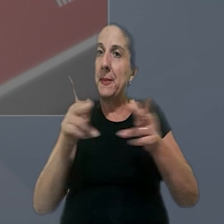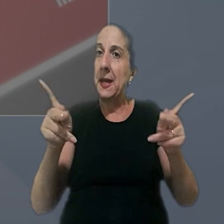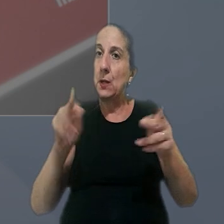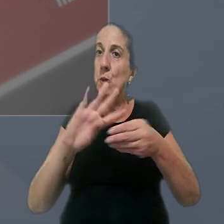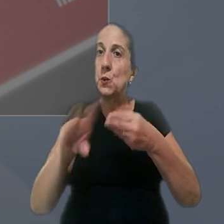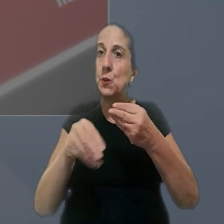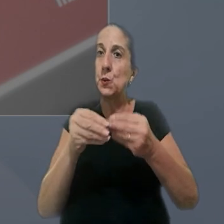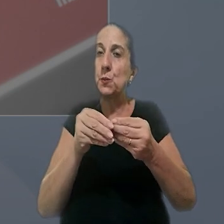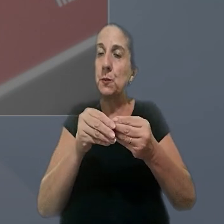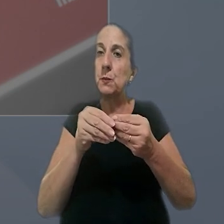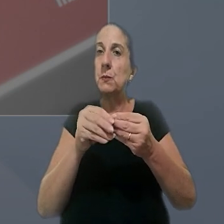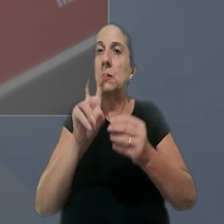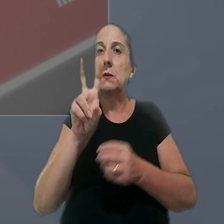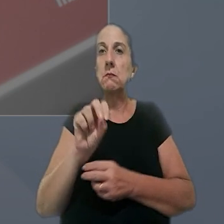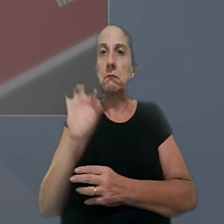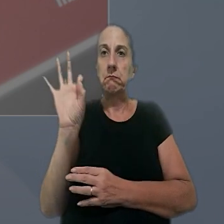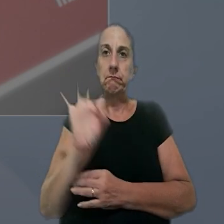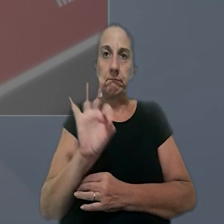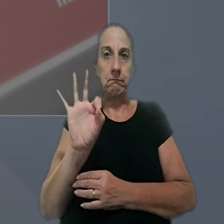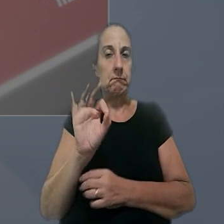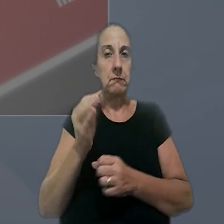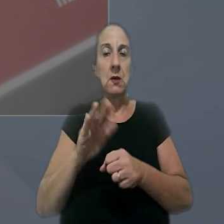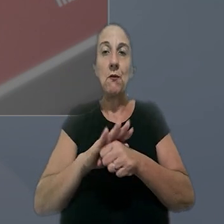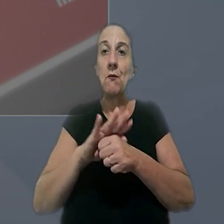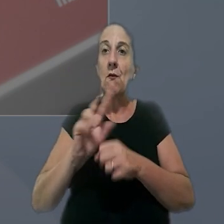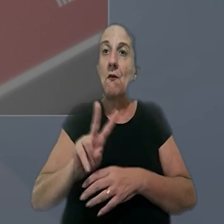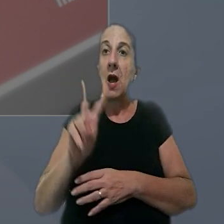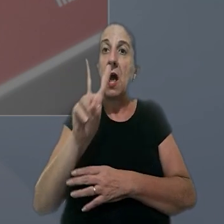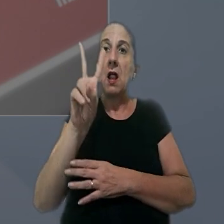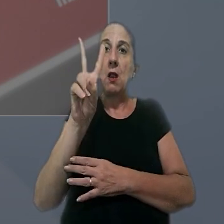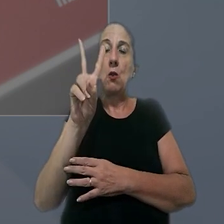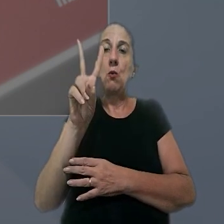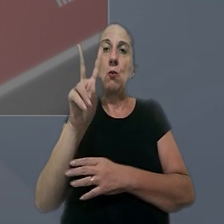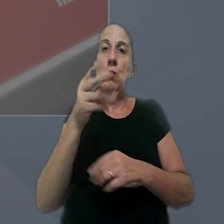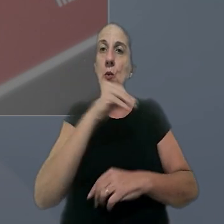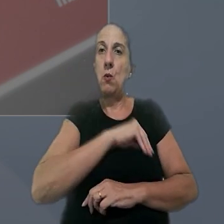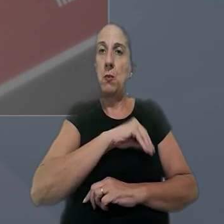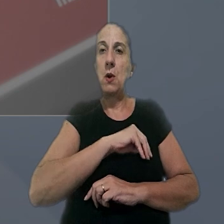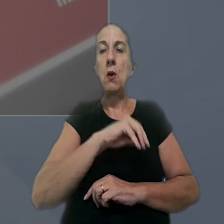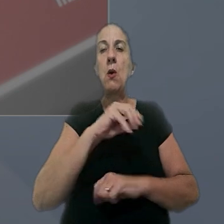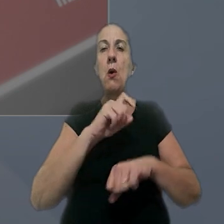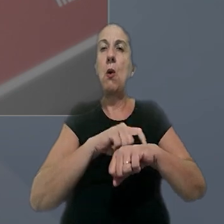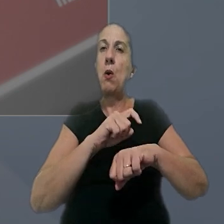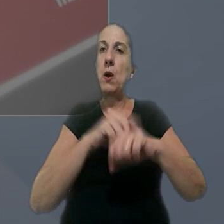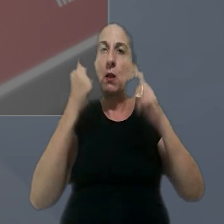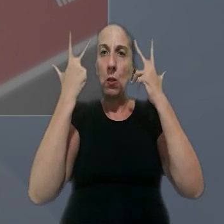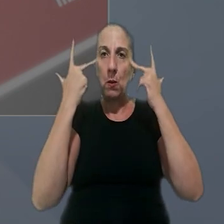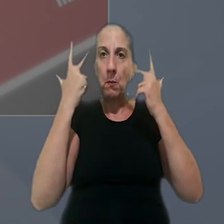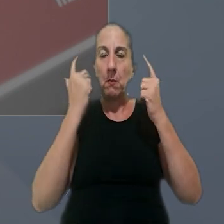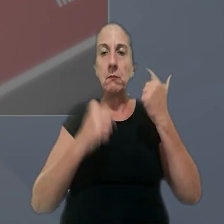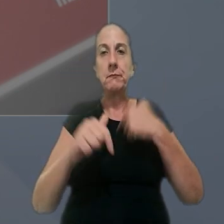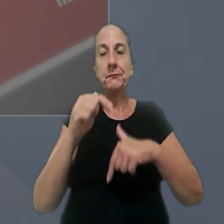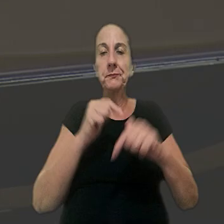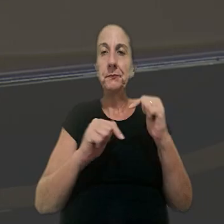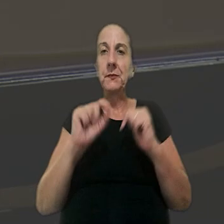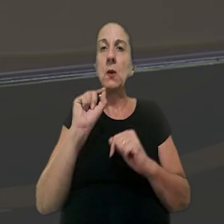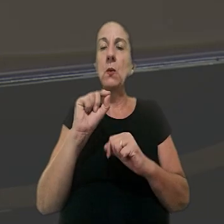suprimido, com acréscimo de 50% sobre o valor da remuneração da hora normal de trabalho. Ainda